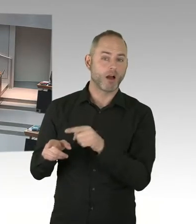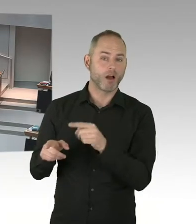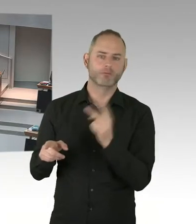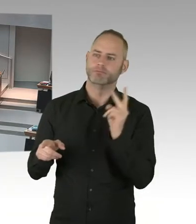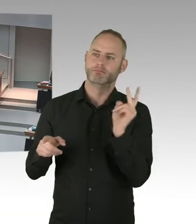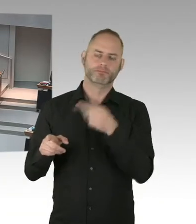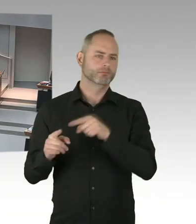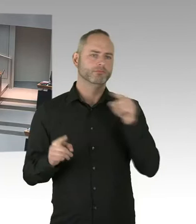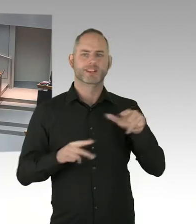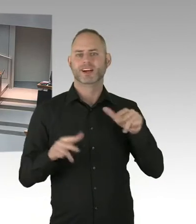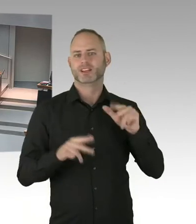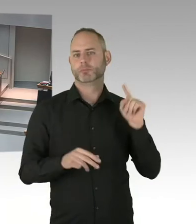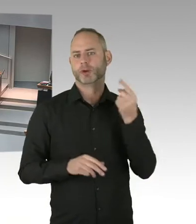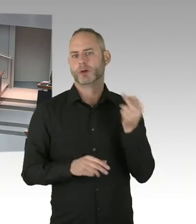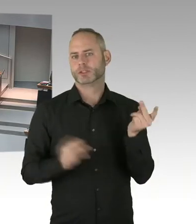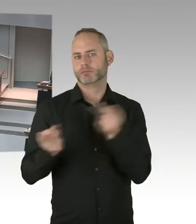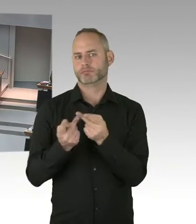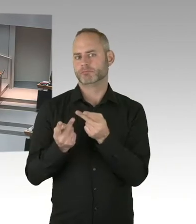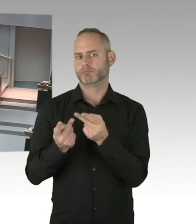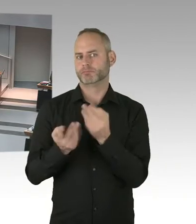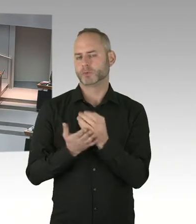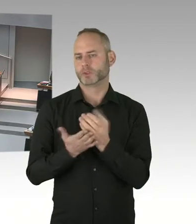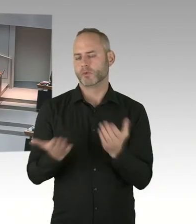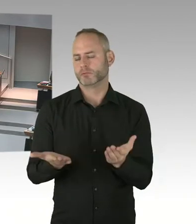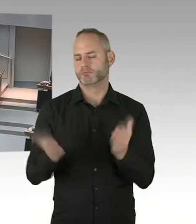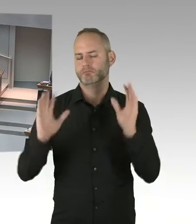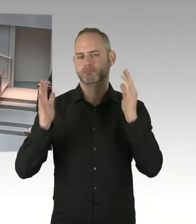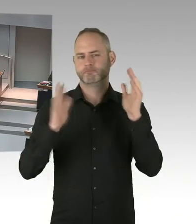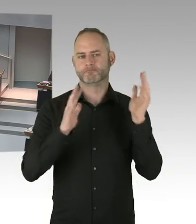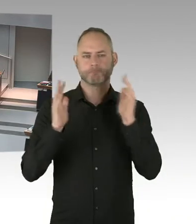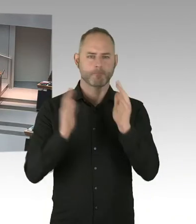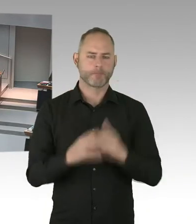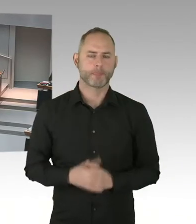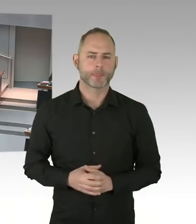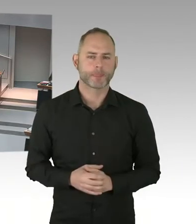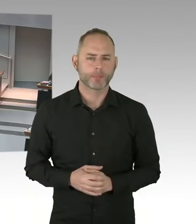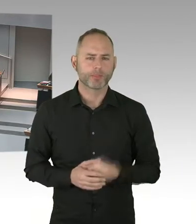bei diesem Urteil des Landesarbeitsgerichtes? (Präsidium) Bitteschön, Frau Senatorin.